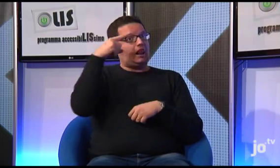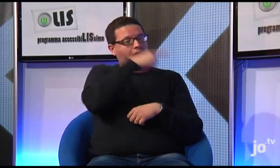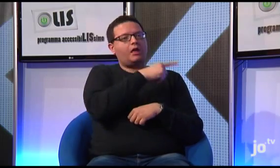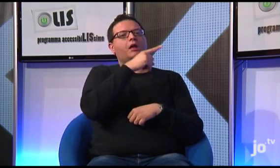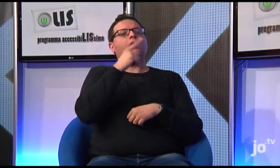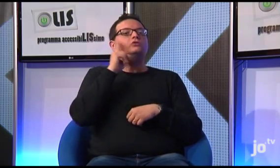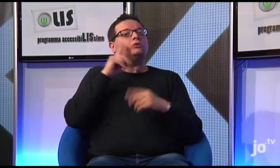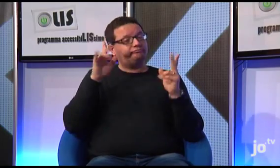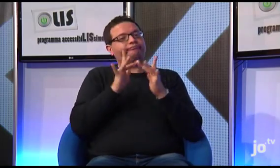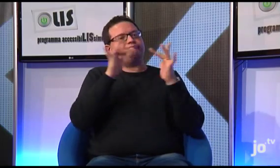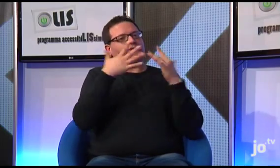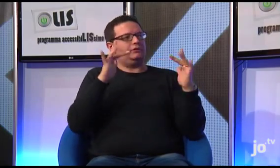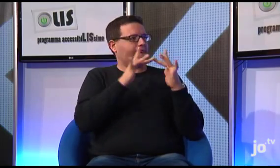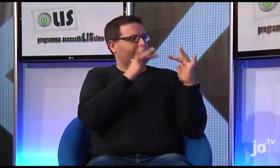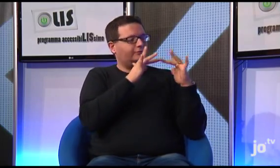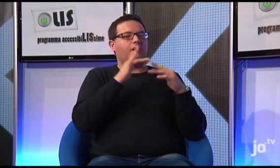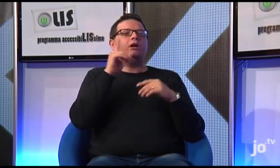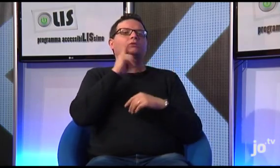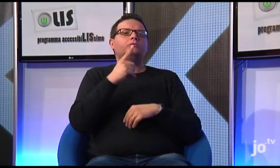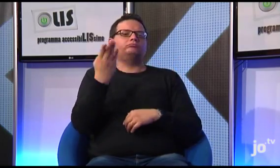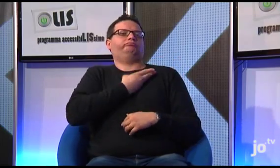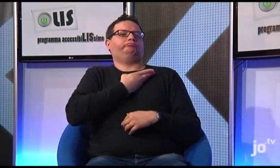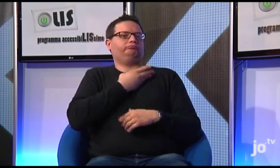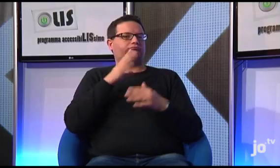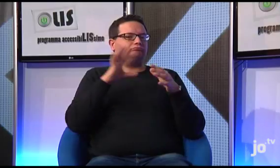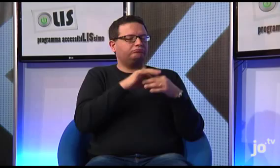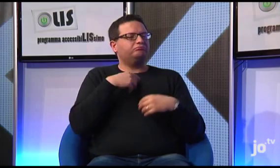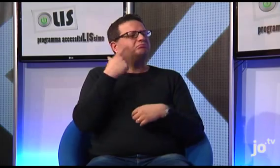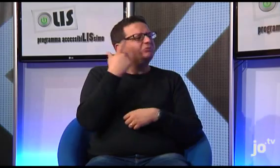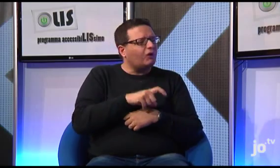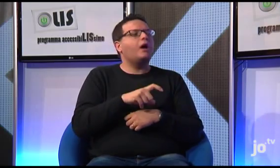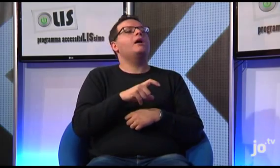Perché? Come sapete Papa Francesco ha origini argentine e in Argentina ha avuto diverse occasioni di incontrare persone sorde.